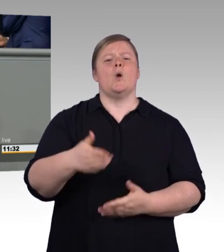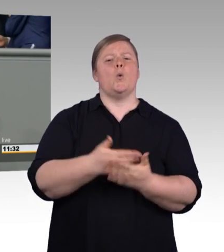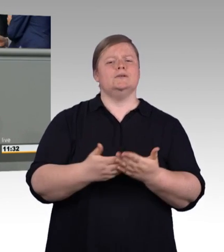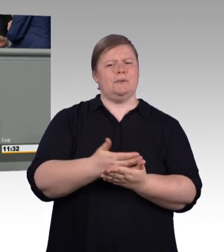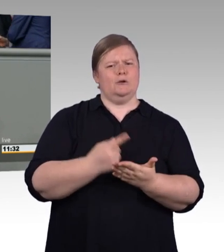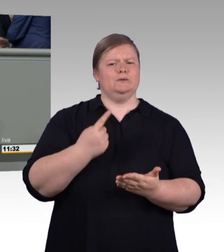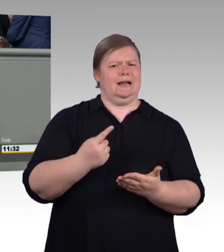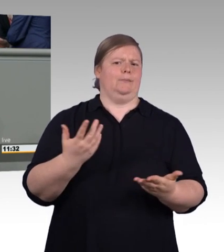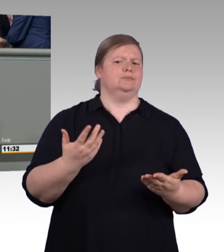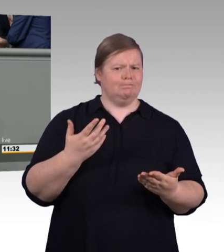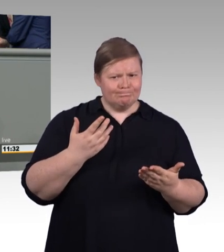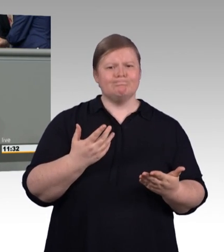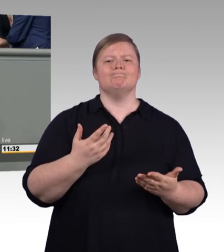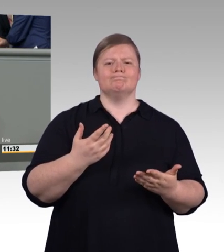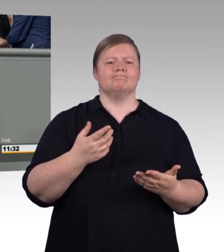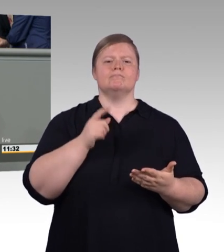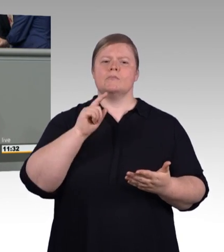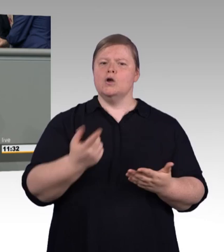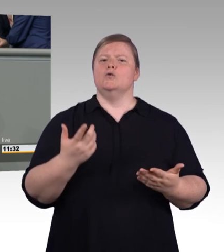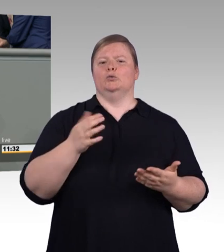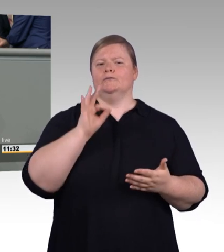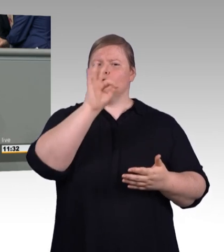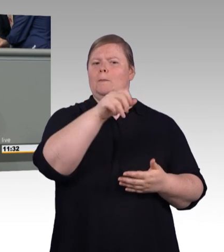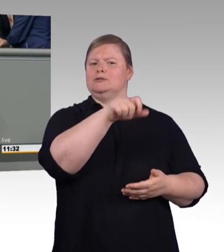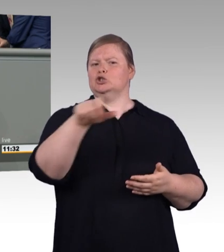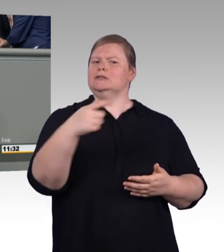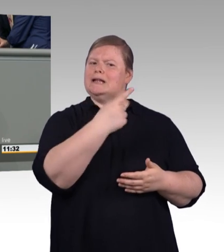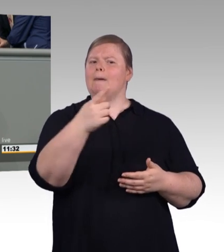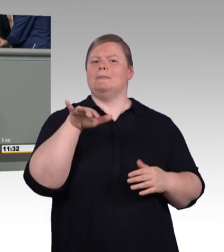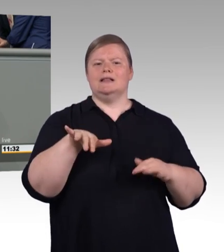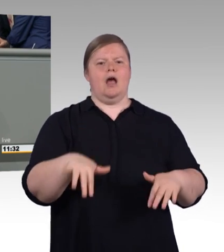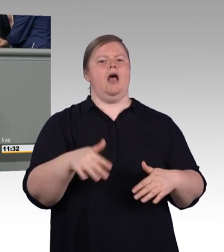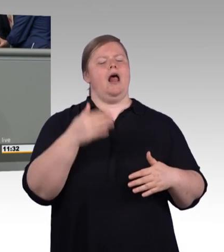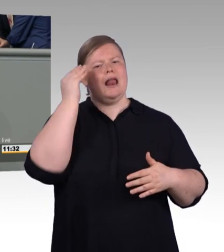werden von ihrem Betrieb übernommen, sie wechseln nahtlos in das Anstellungsverhältnis.